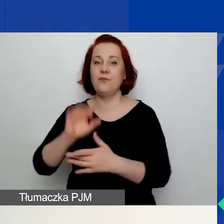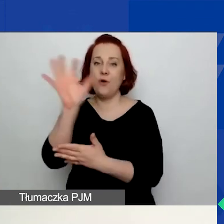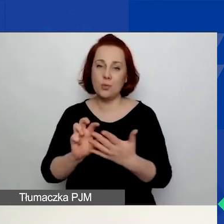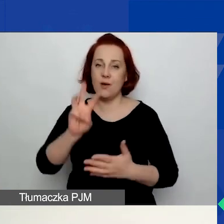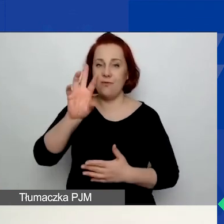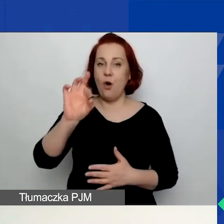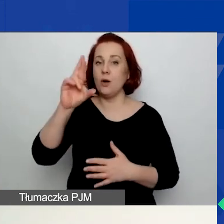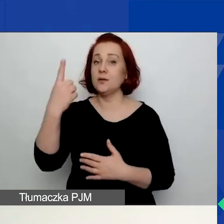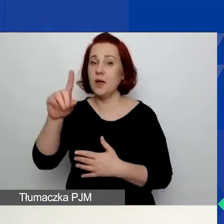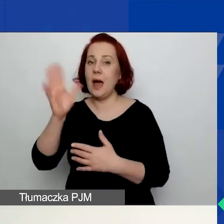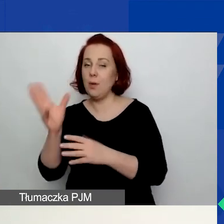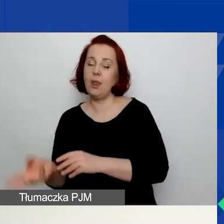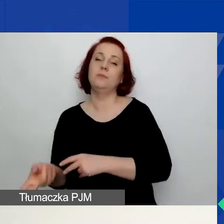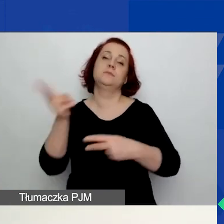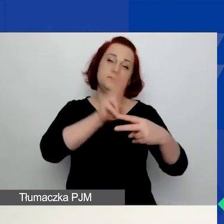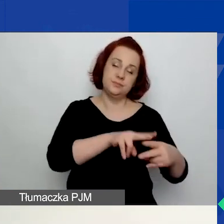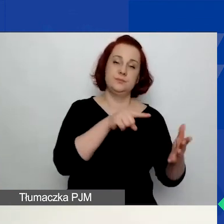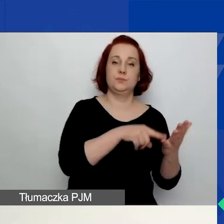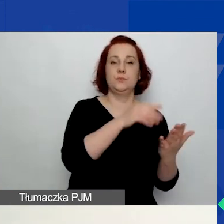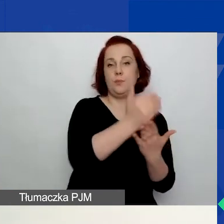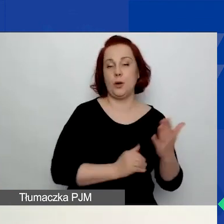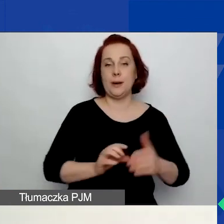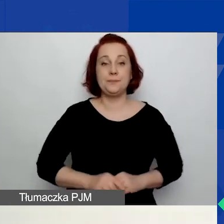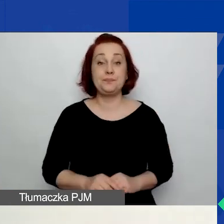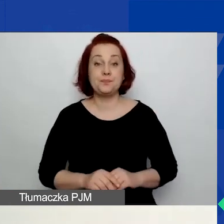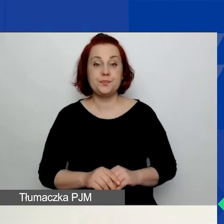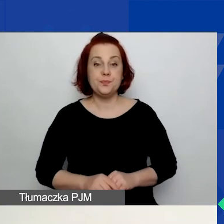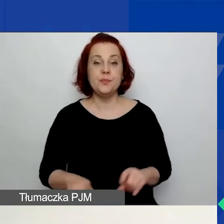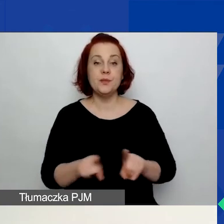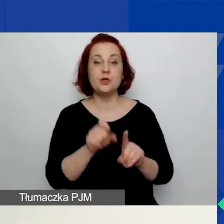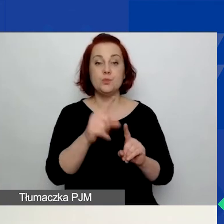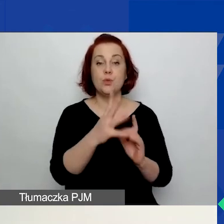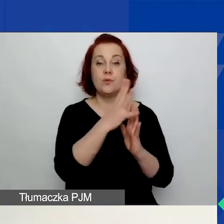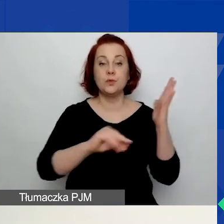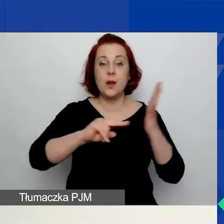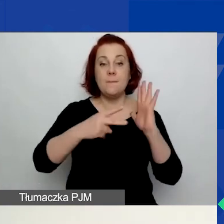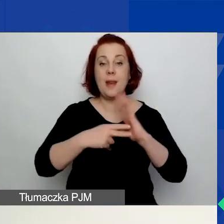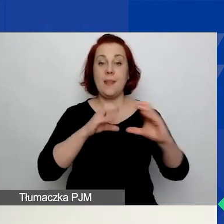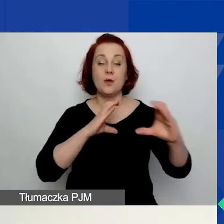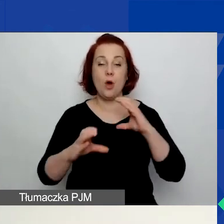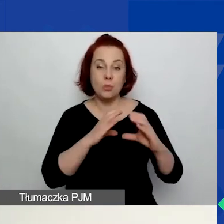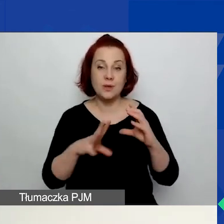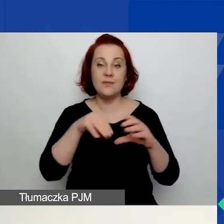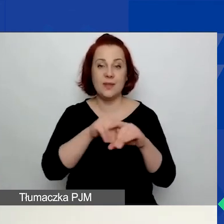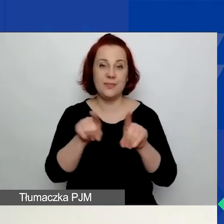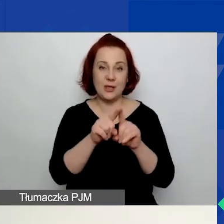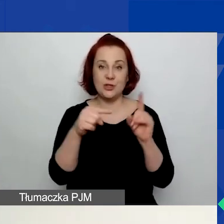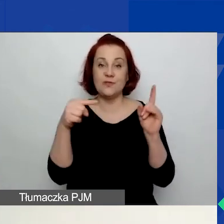Na stronie znajdą państwo również wzór planu komunikacji również w formacie Word. Również ze wskazówkami,